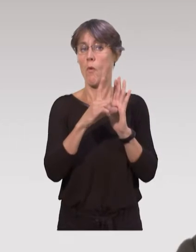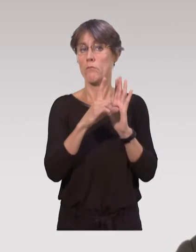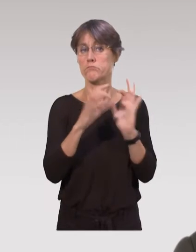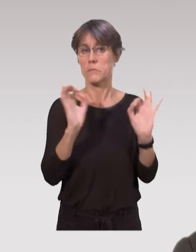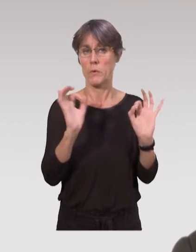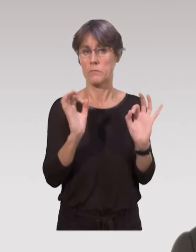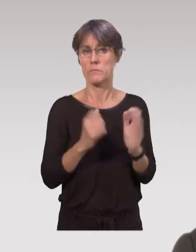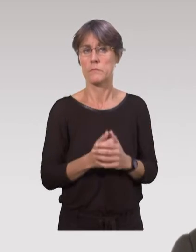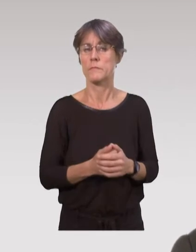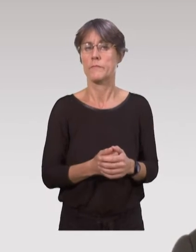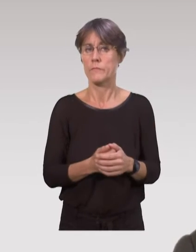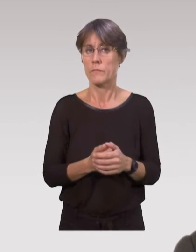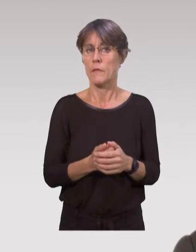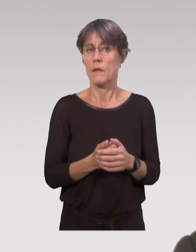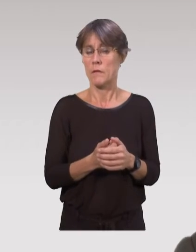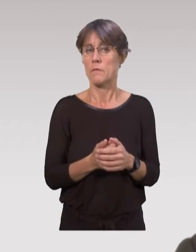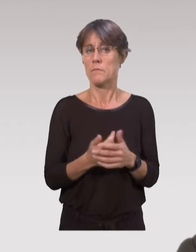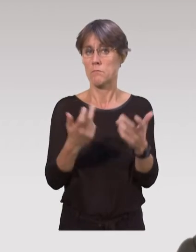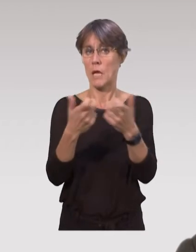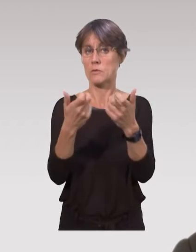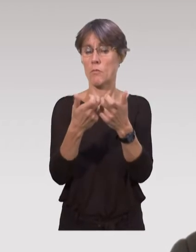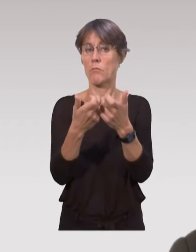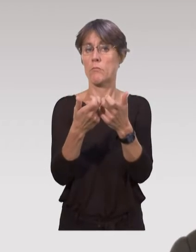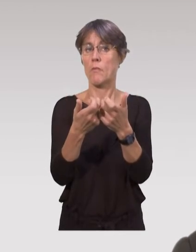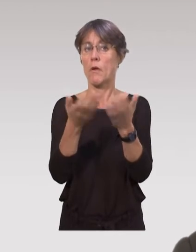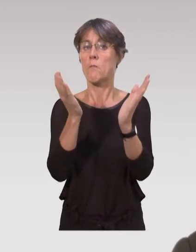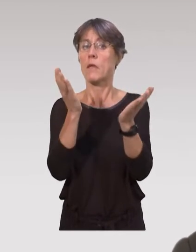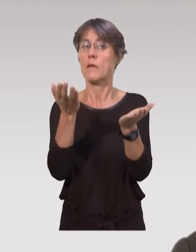expérimentaux, sans légifération.